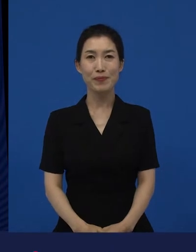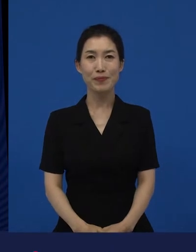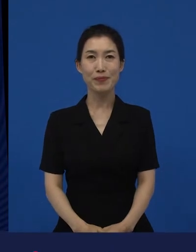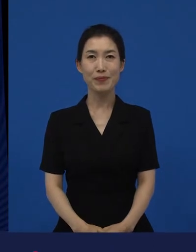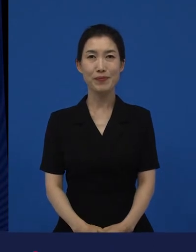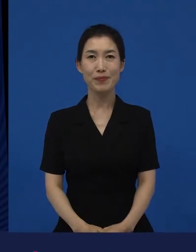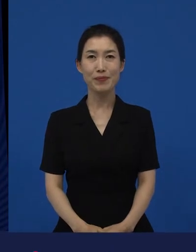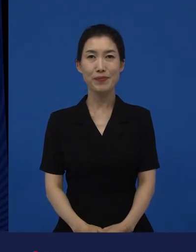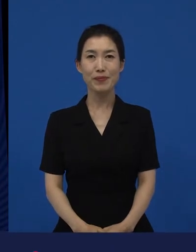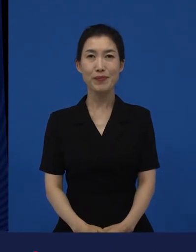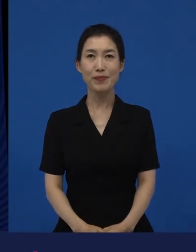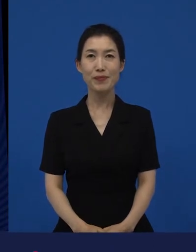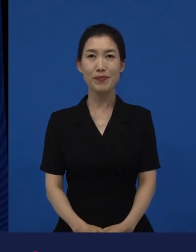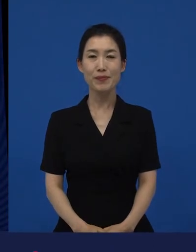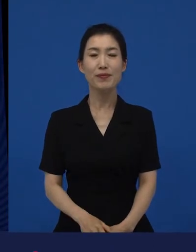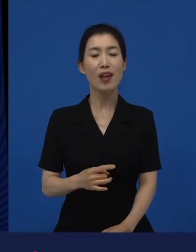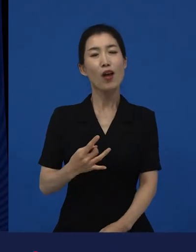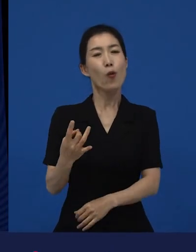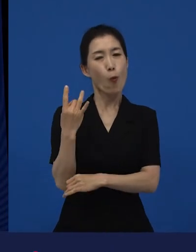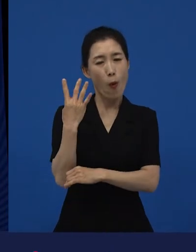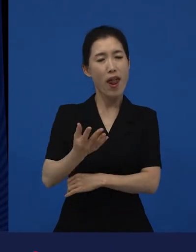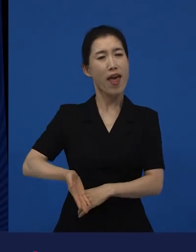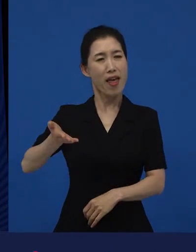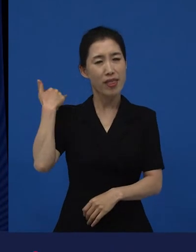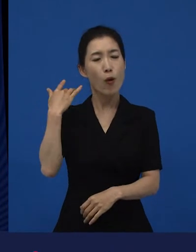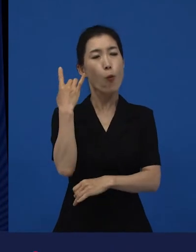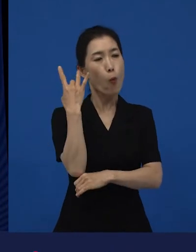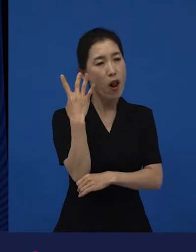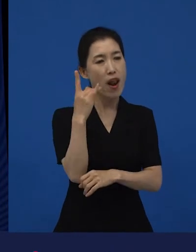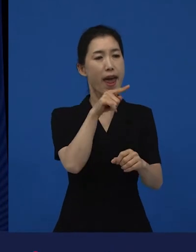기존에 이 관계는 이렇게 정리가 되는데